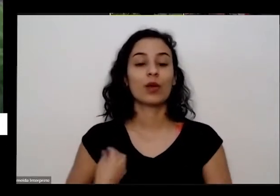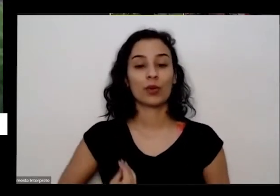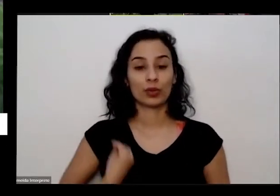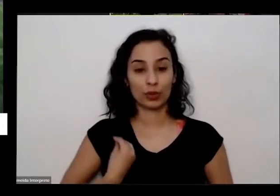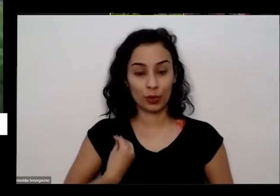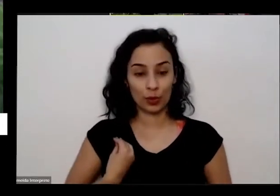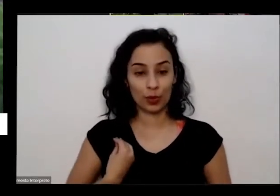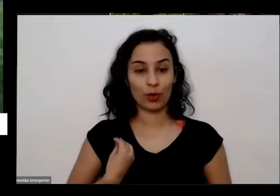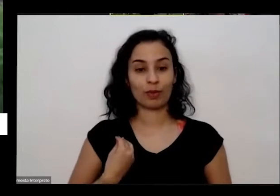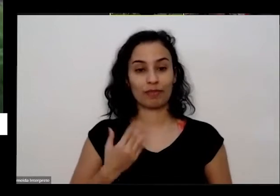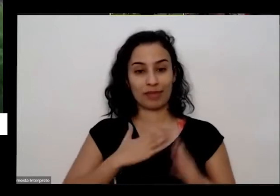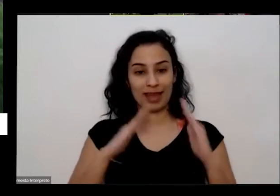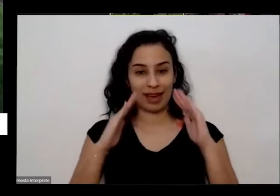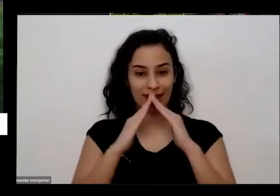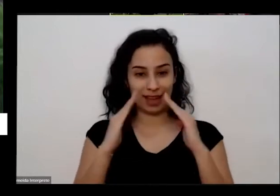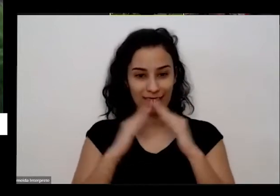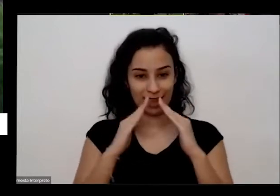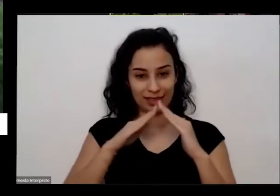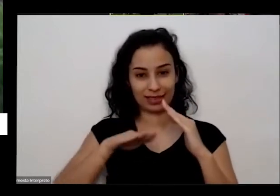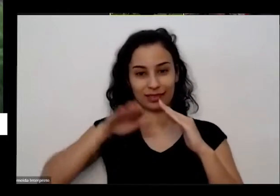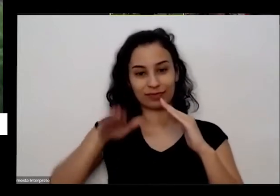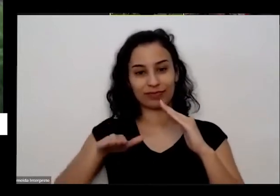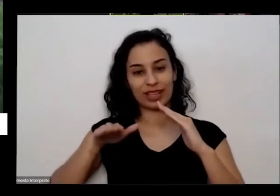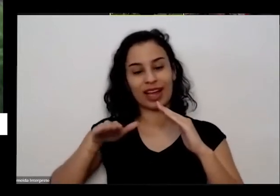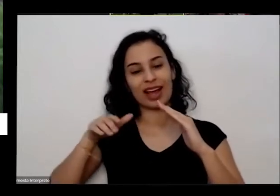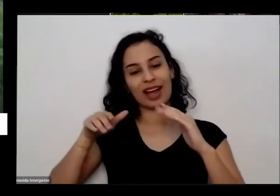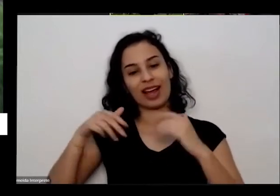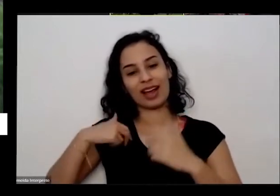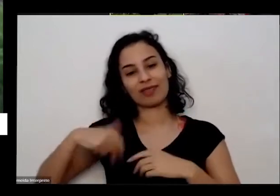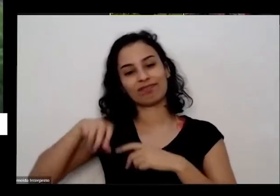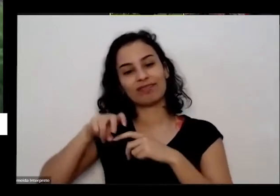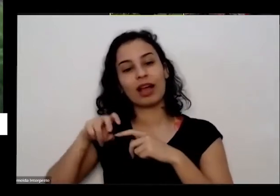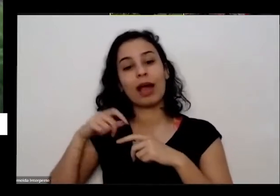minha casa eu gostaria de estar na minha horta que aqui na frente a minha rota fica na frente